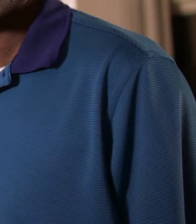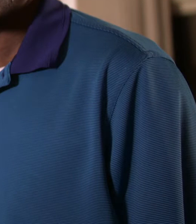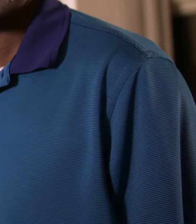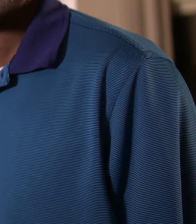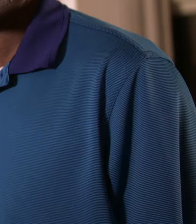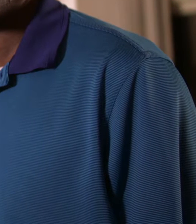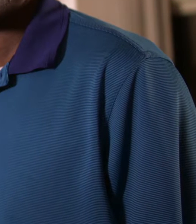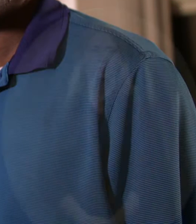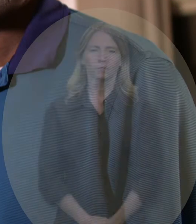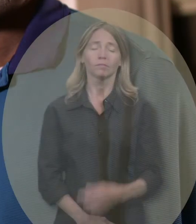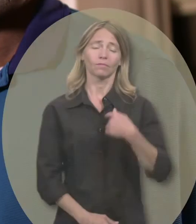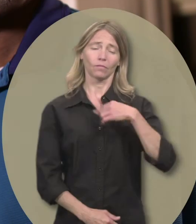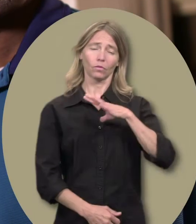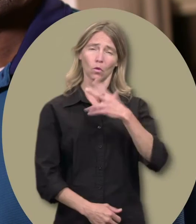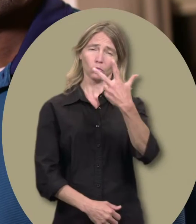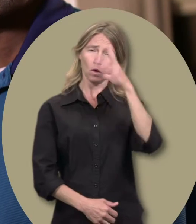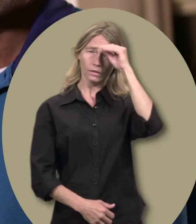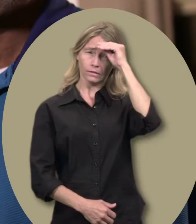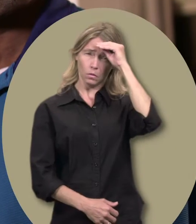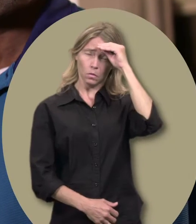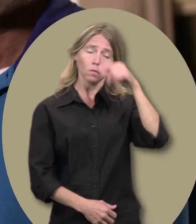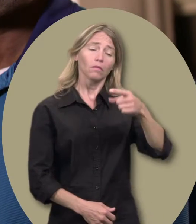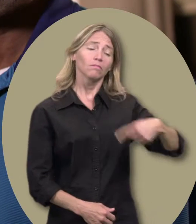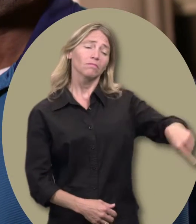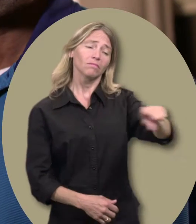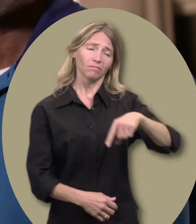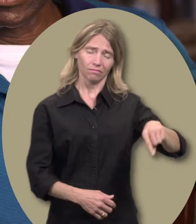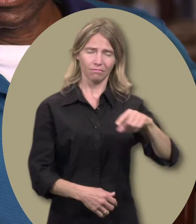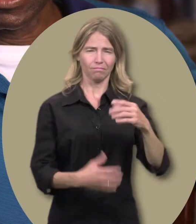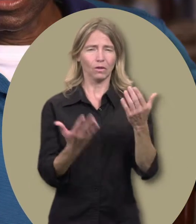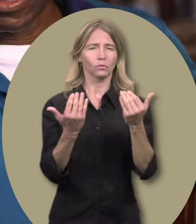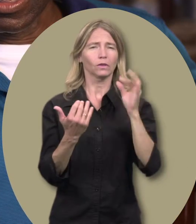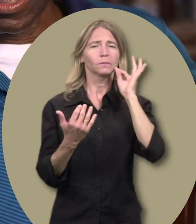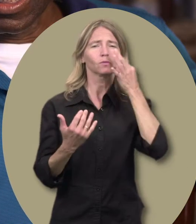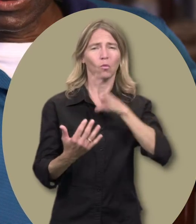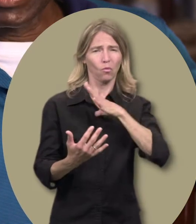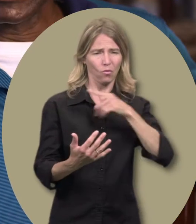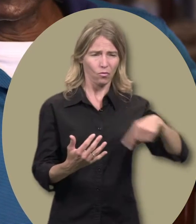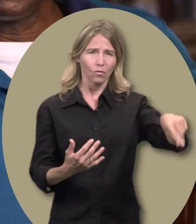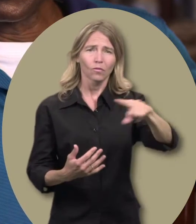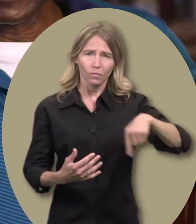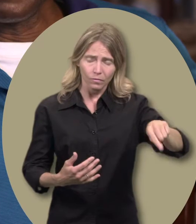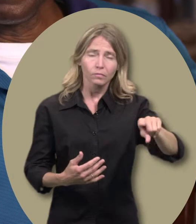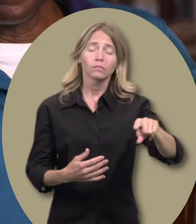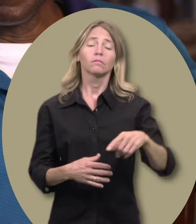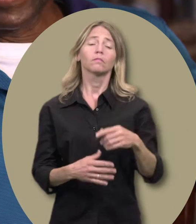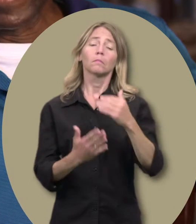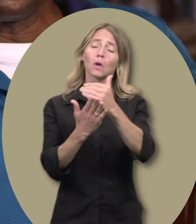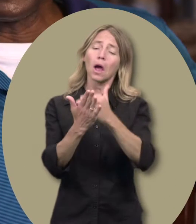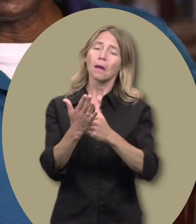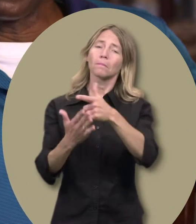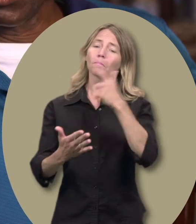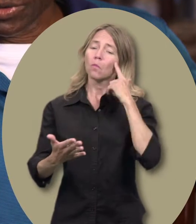John : J’ai trois garçons ayant des besoins spéciaux. Le soutien du programme m’a donné